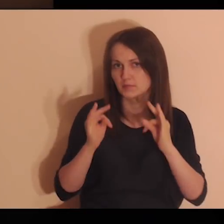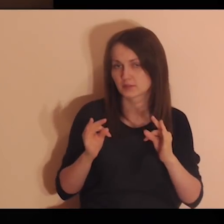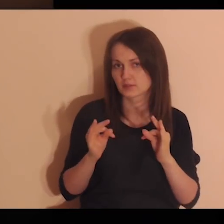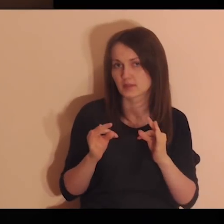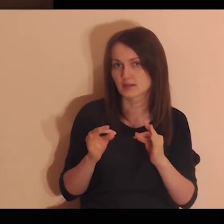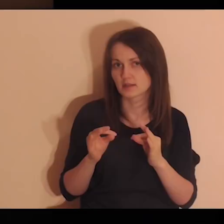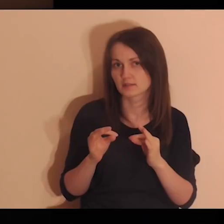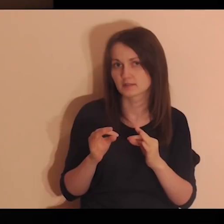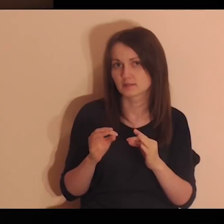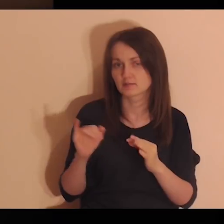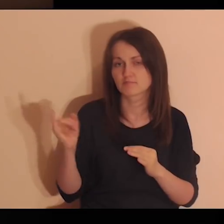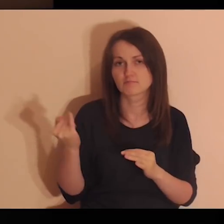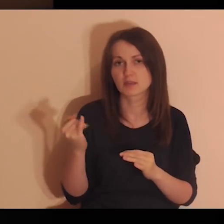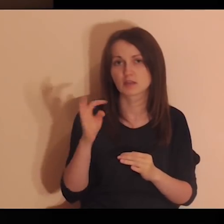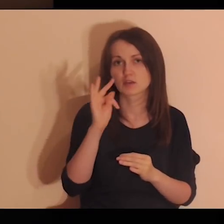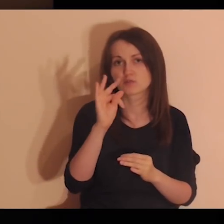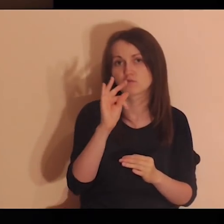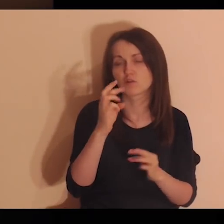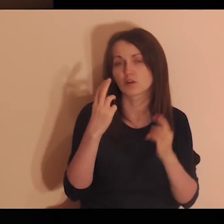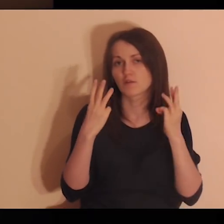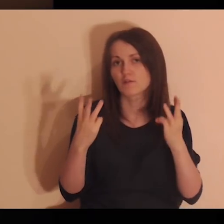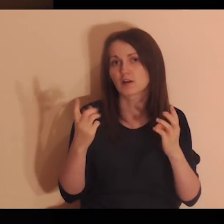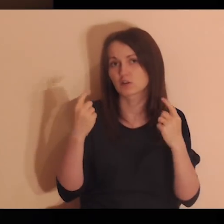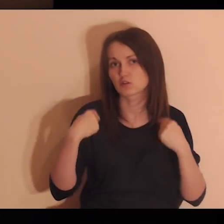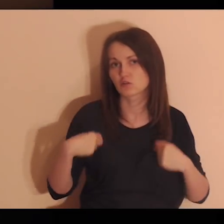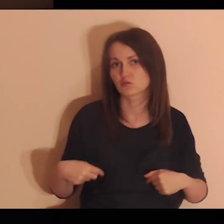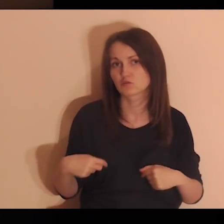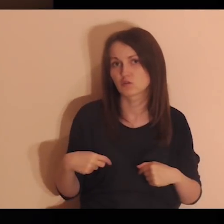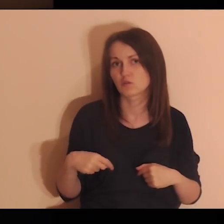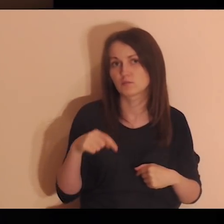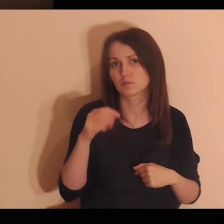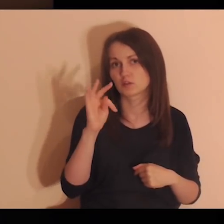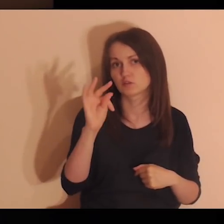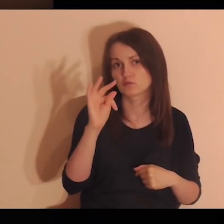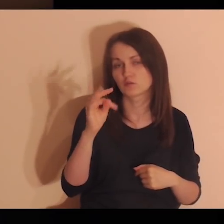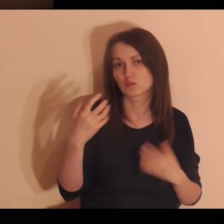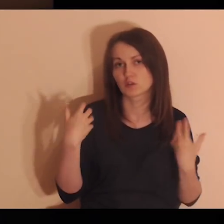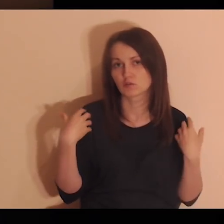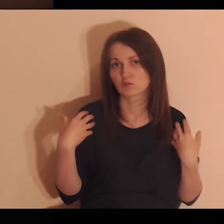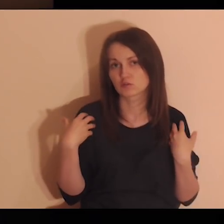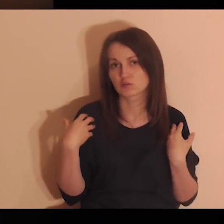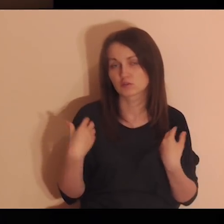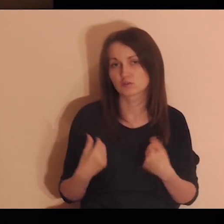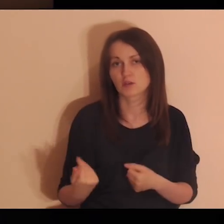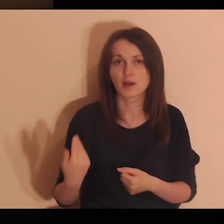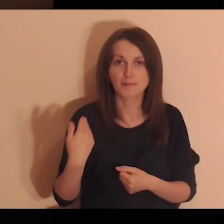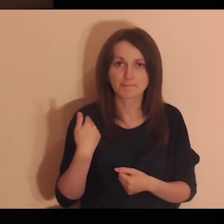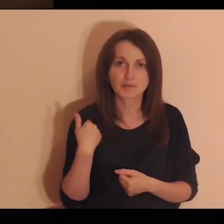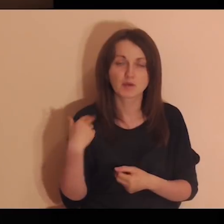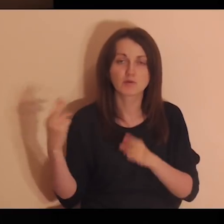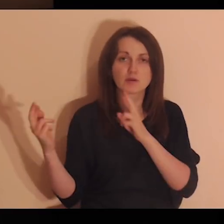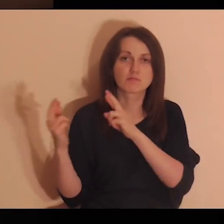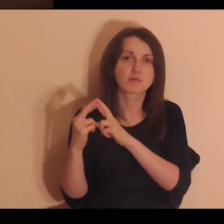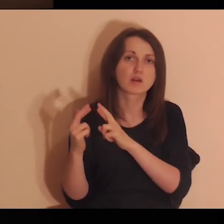Pomyśl teraz o ważnych osobach z twojego życia, z którymi byłeś w relacji.